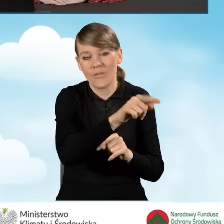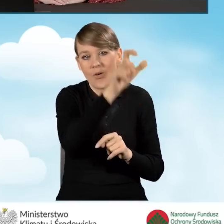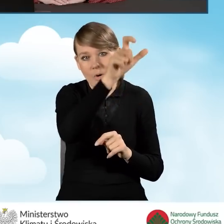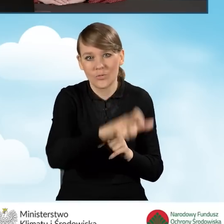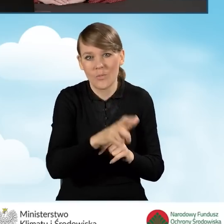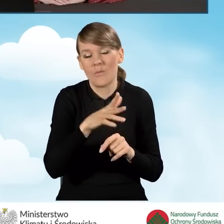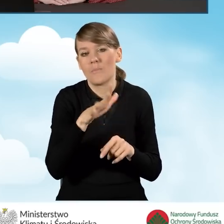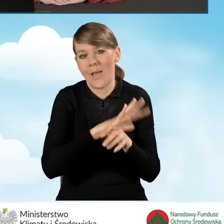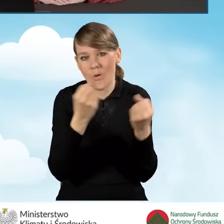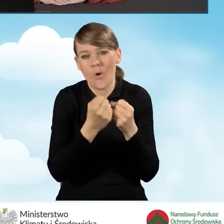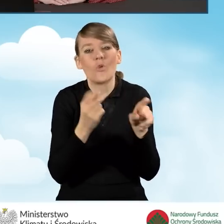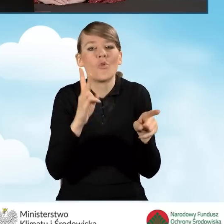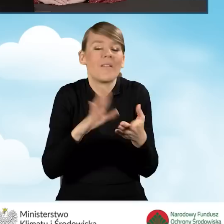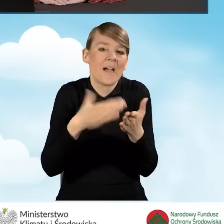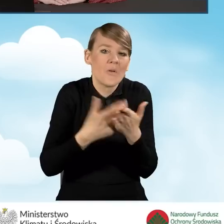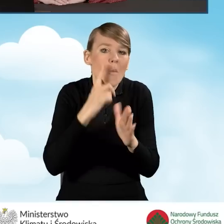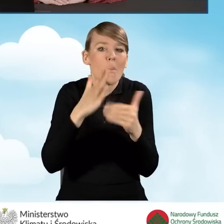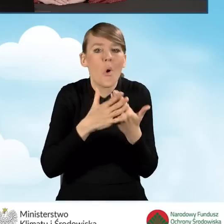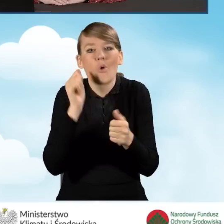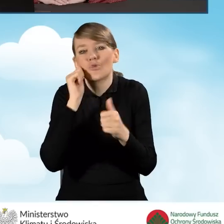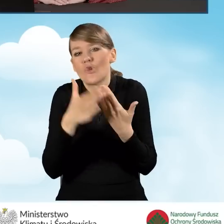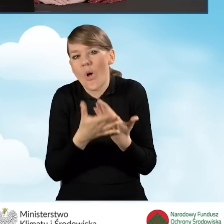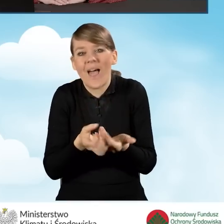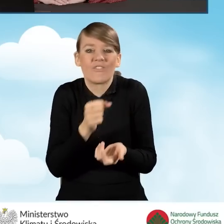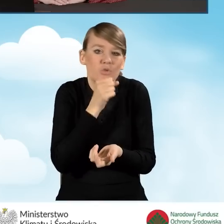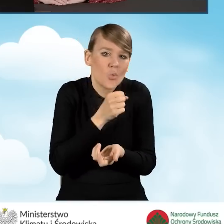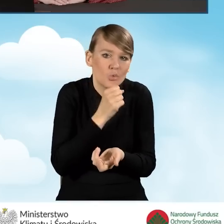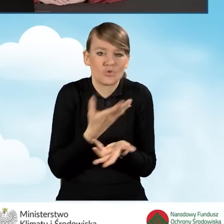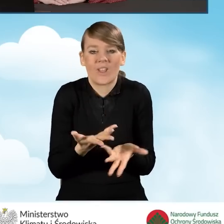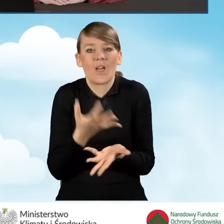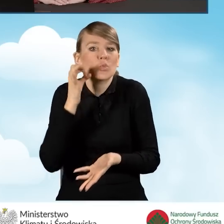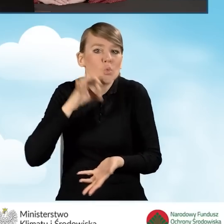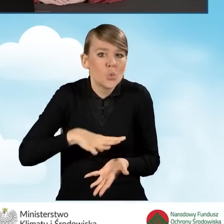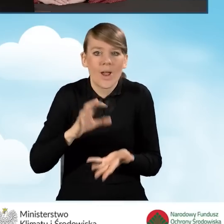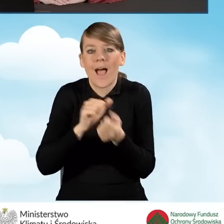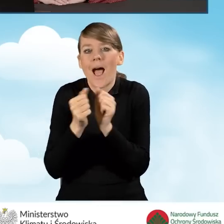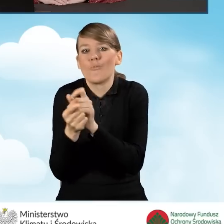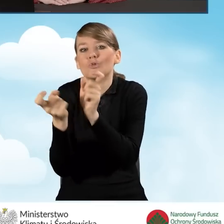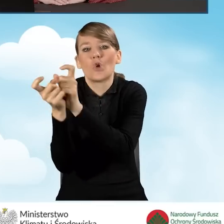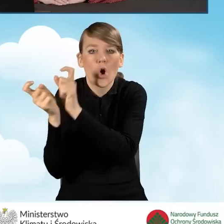może być mąż, żona, wnuczek, córka, czy też sąsiad bądź sąsiadka,